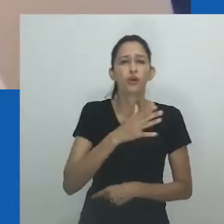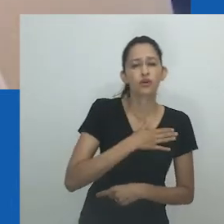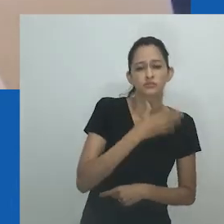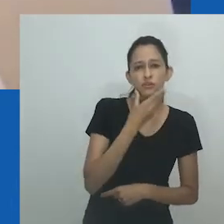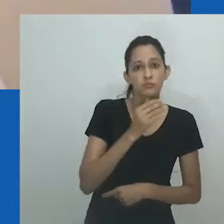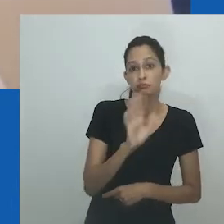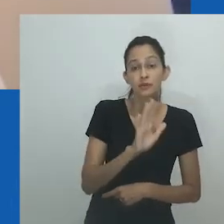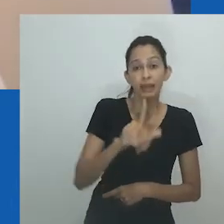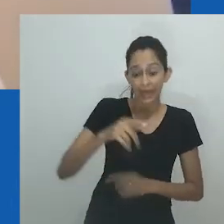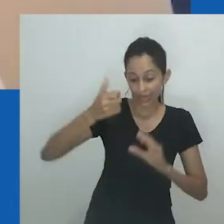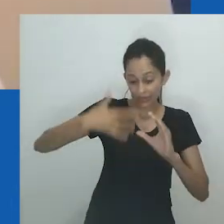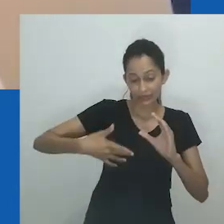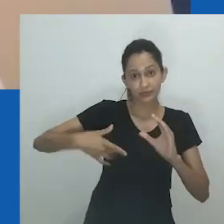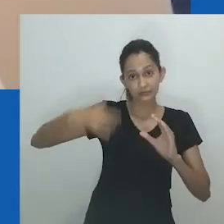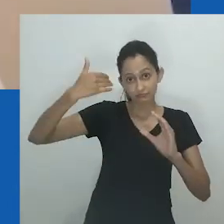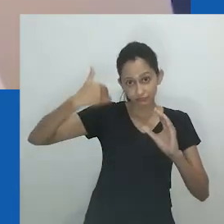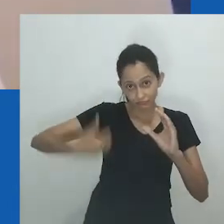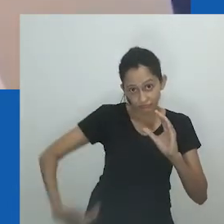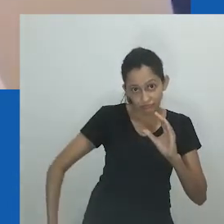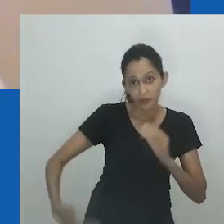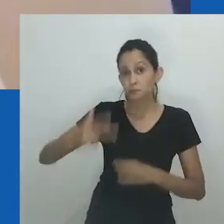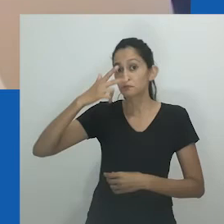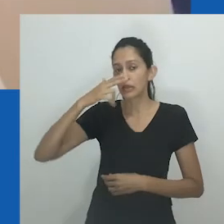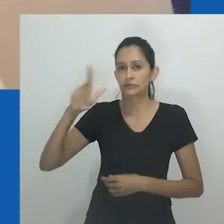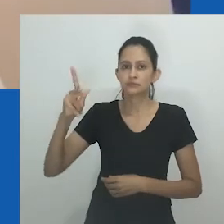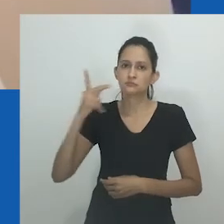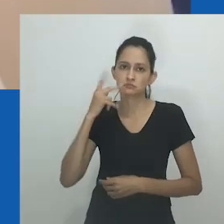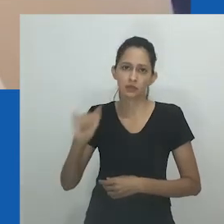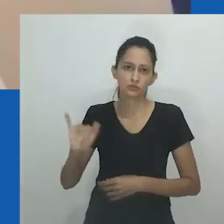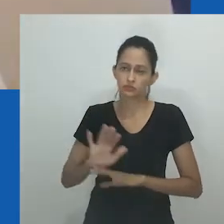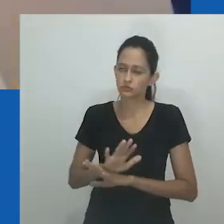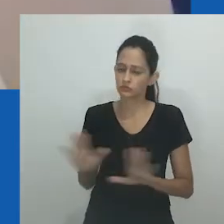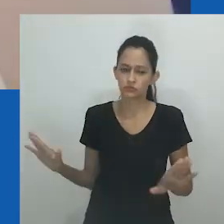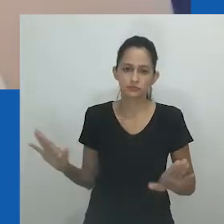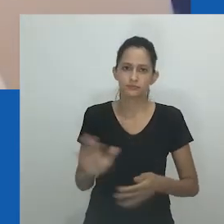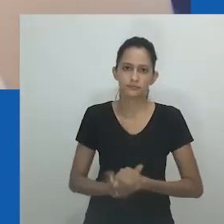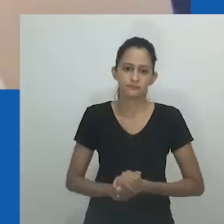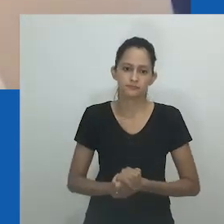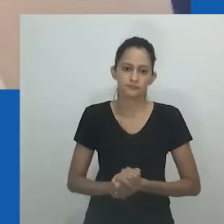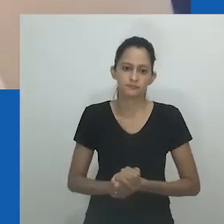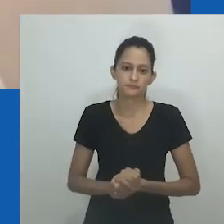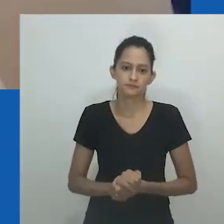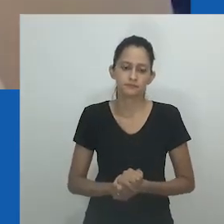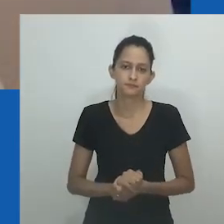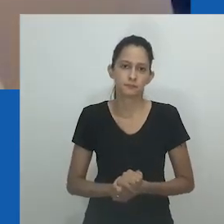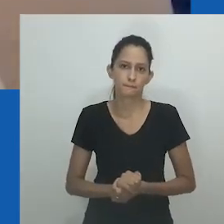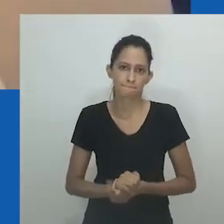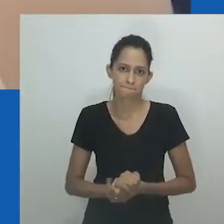Mais significativamente, ela sabia de outras mulheres que eram chamadas de nongayindoda e eram conhecidas, casadas com homens,